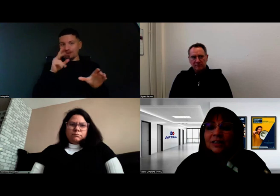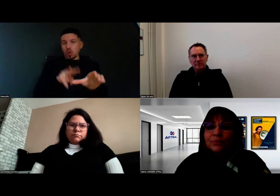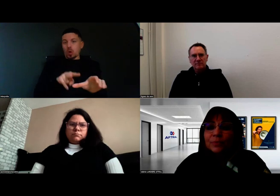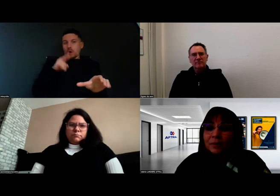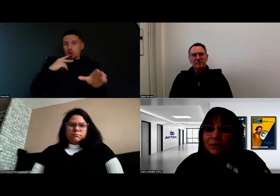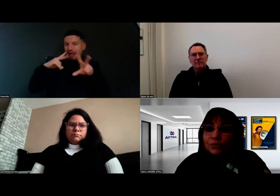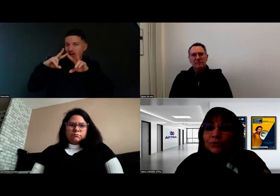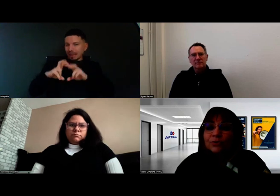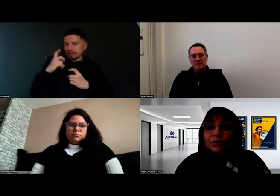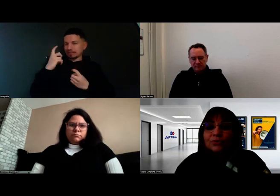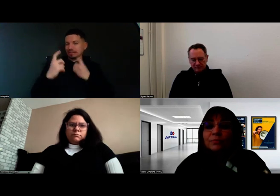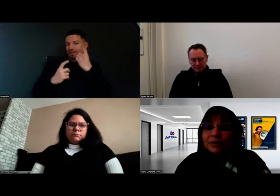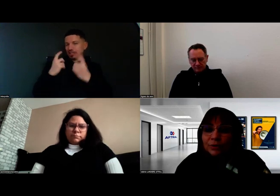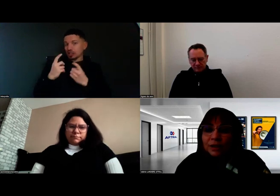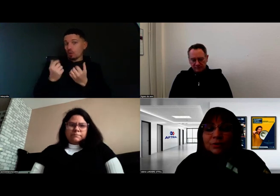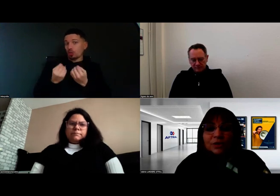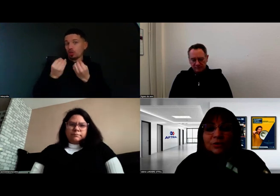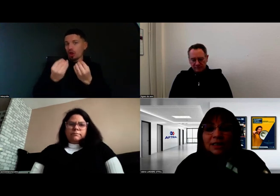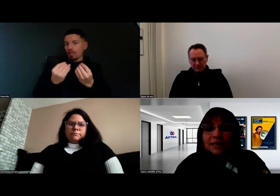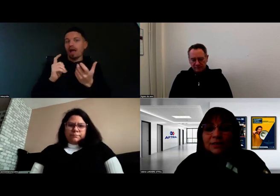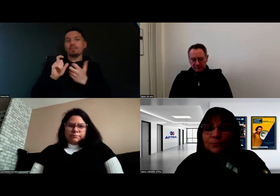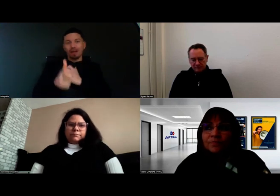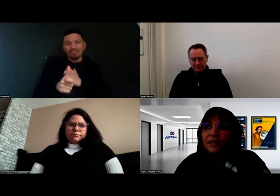et qui peut permettre de mettre les conditions de réalisation.